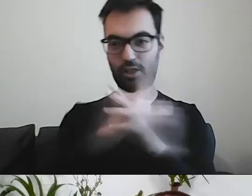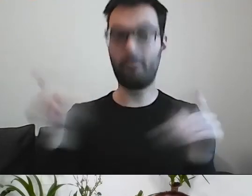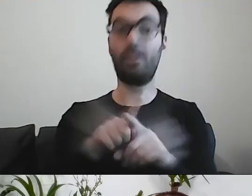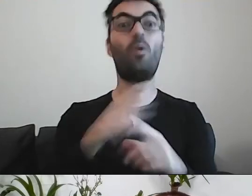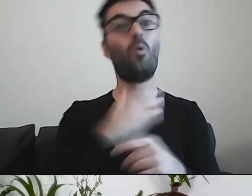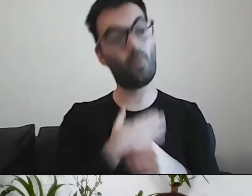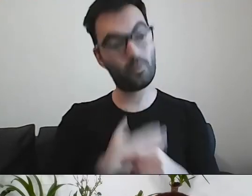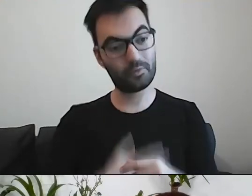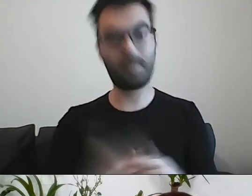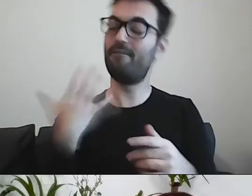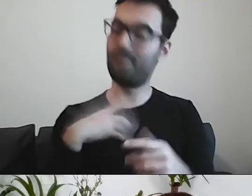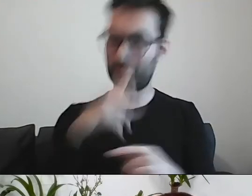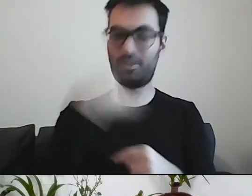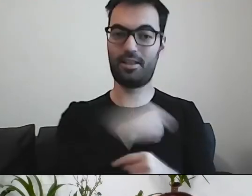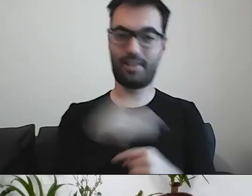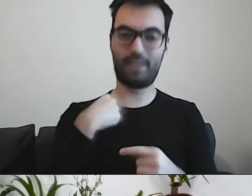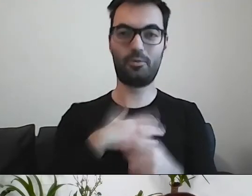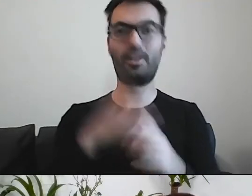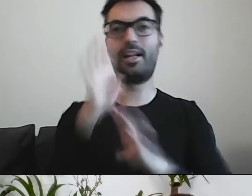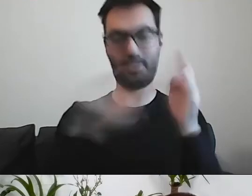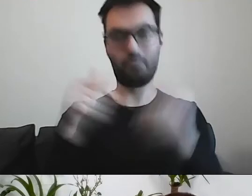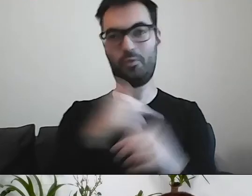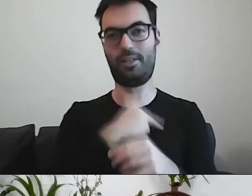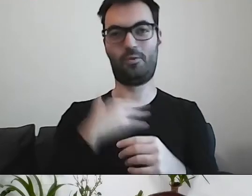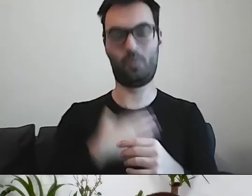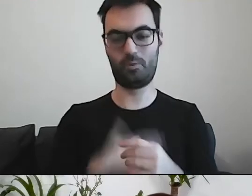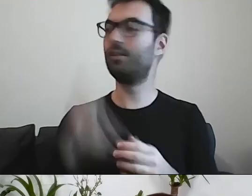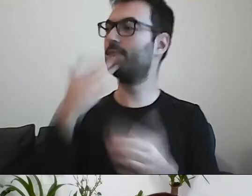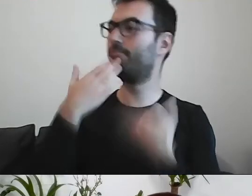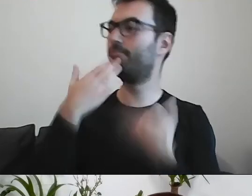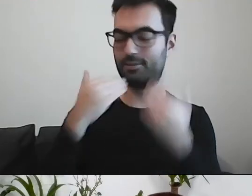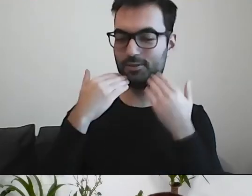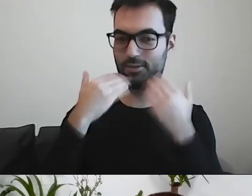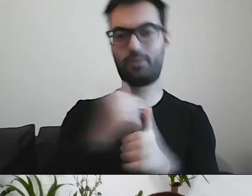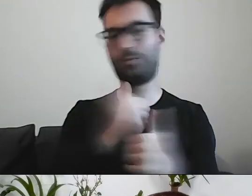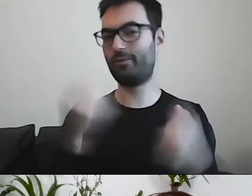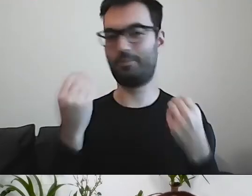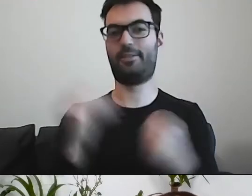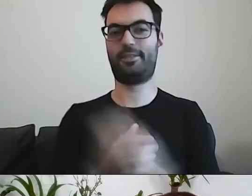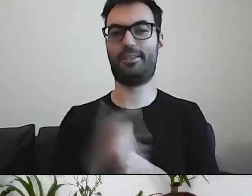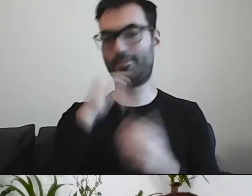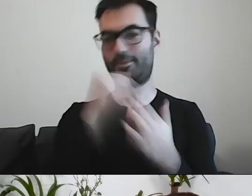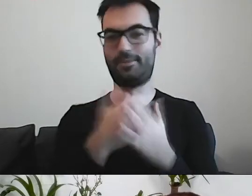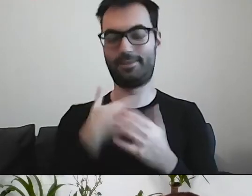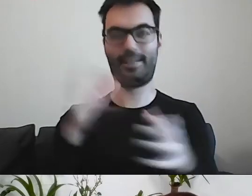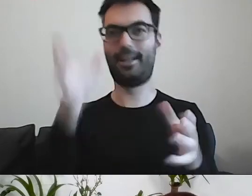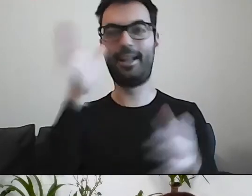Warto, żeby nas lubili nasi klienci. MAŁGORZATA: Dzięki. To było cudowne. Słuchałam oczarowana.